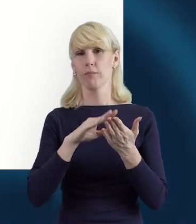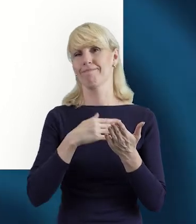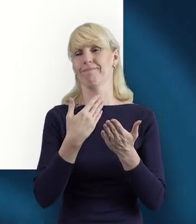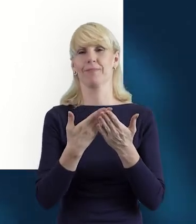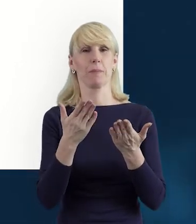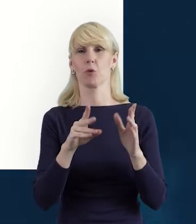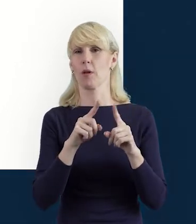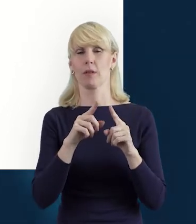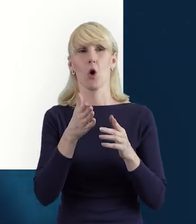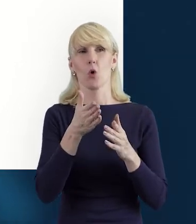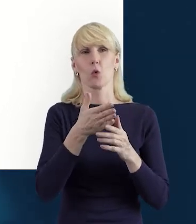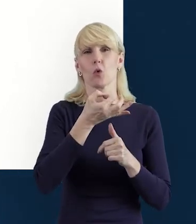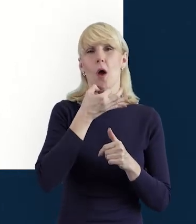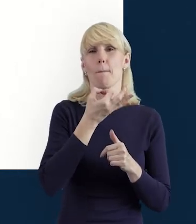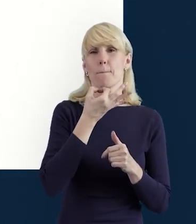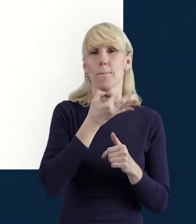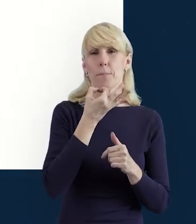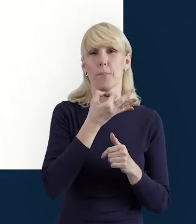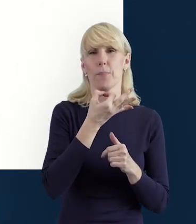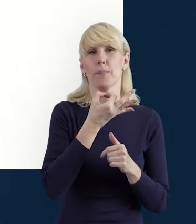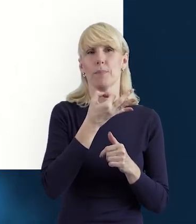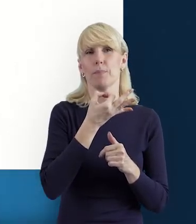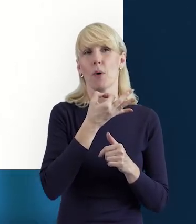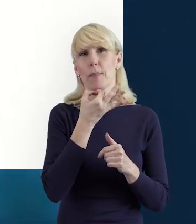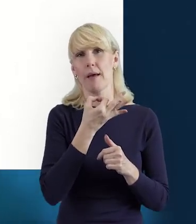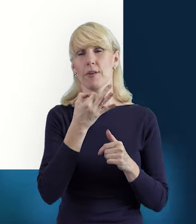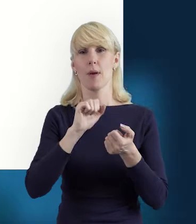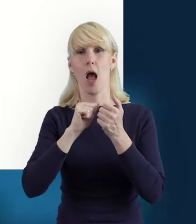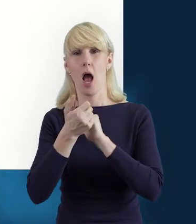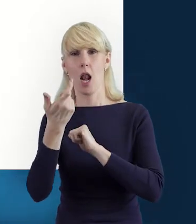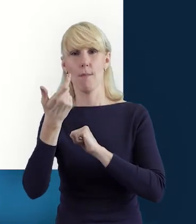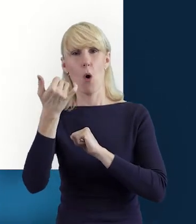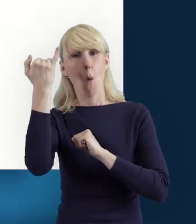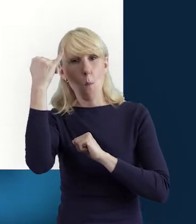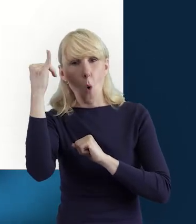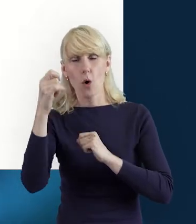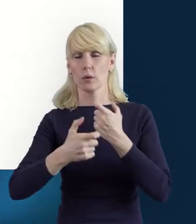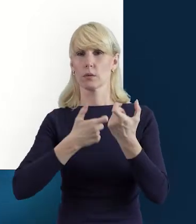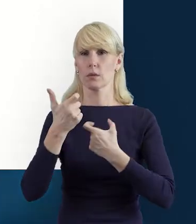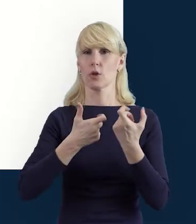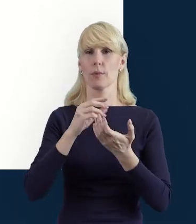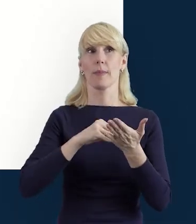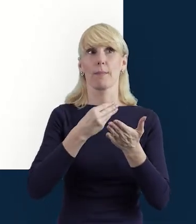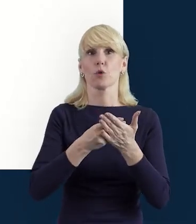Jeśli popełnimy jakąś oczywistą pomyłkę, na przykład wprowadzimy datę wcześniejszą od zadeklarowanej,